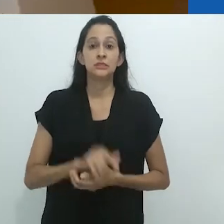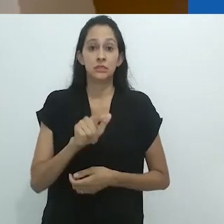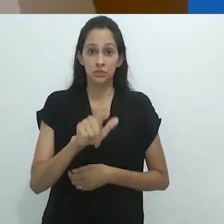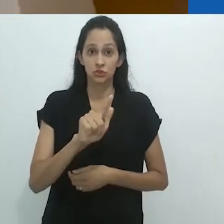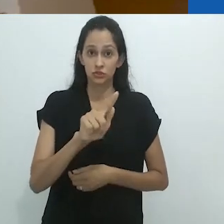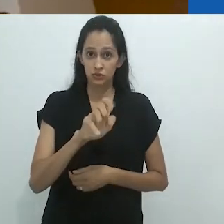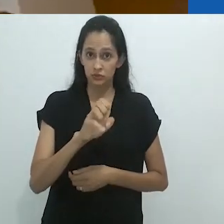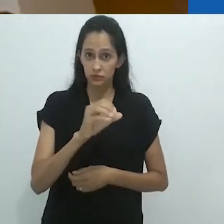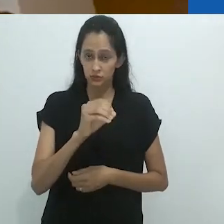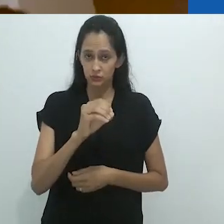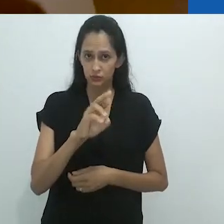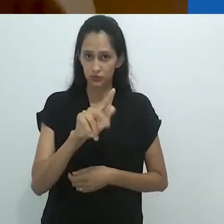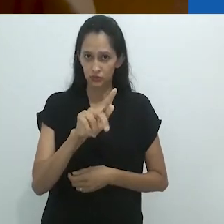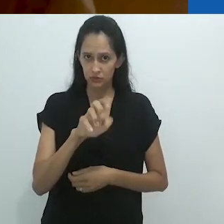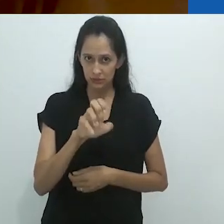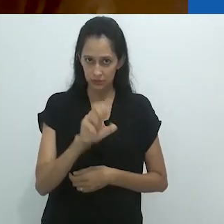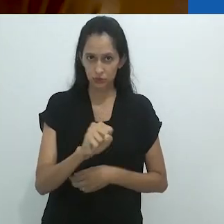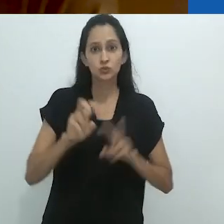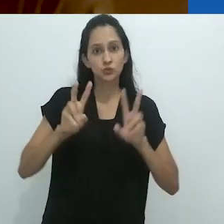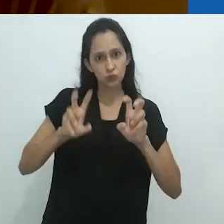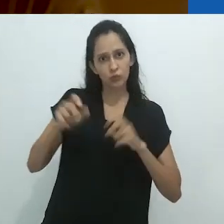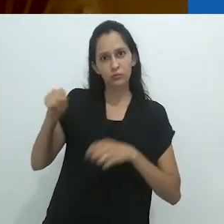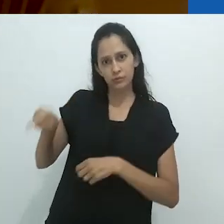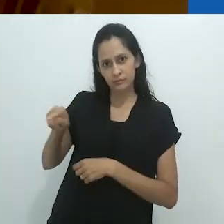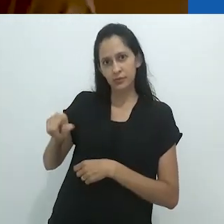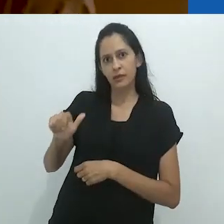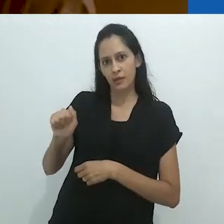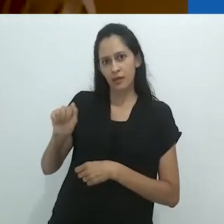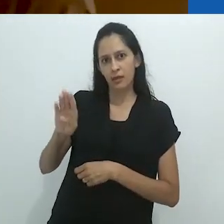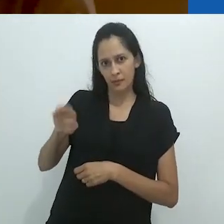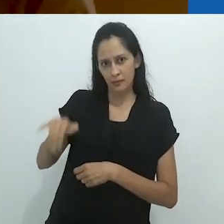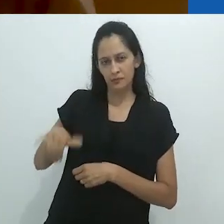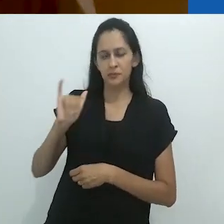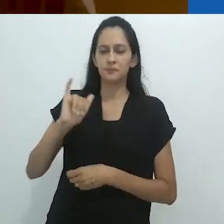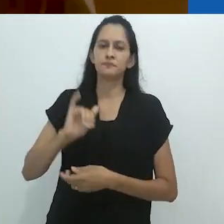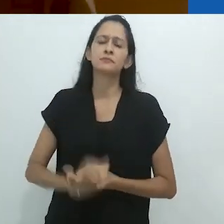Georges Didi-Huberman sobre Aby Warburg.